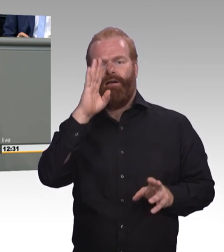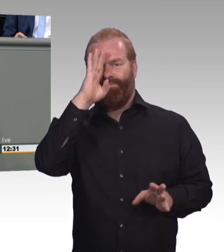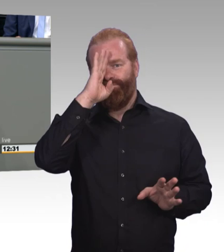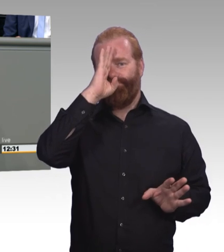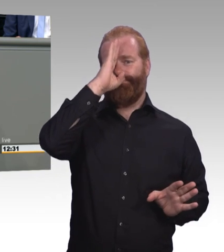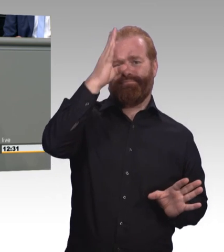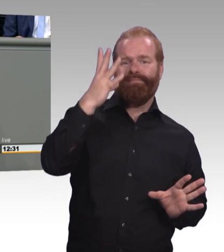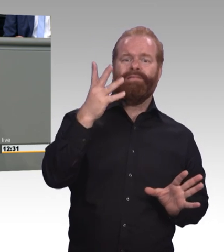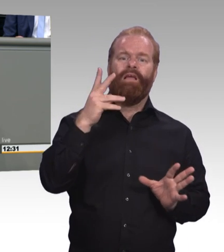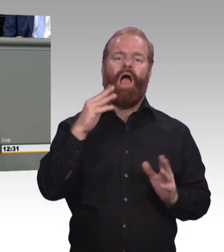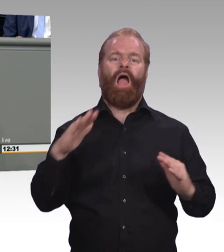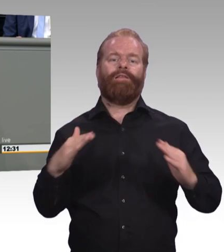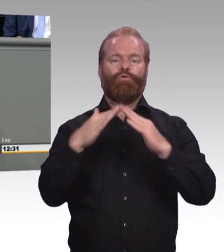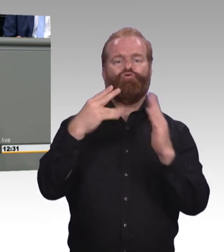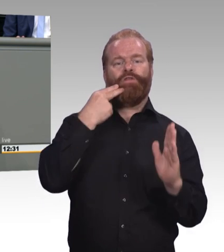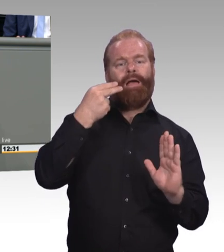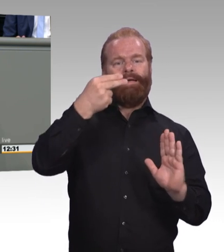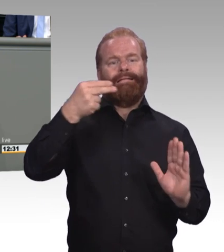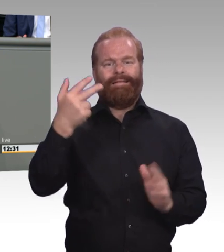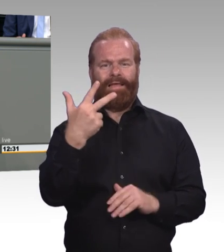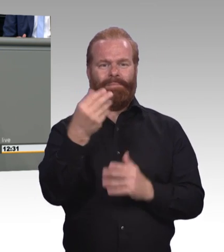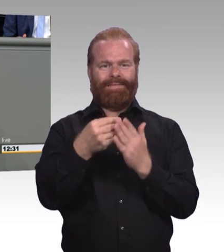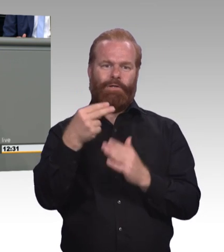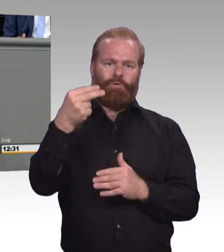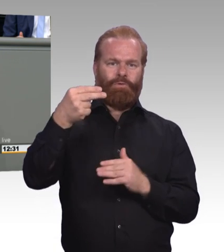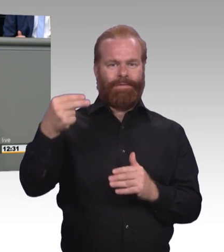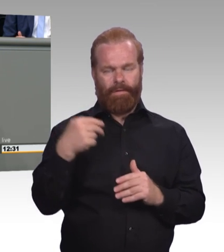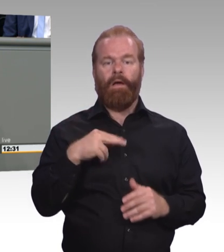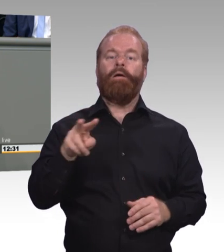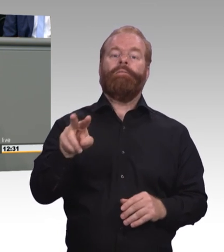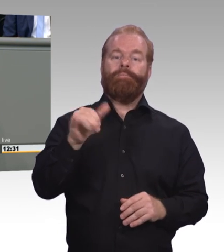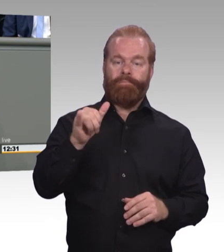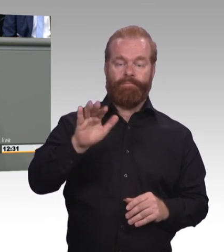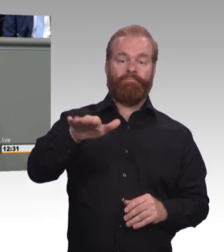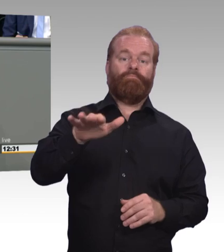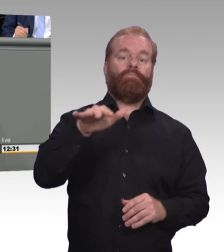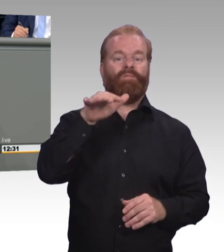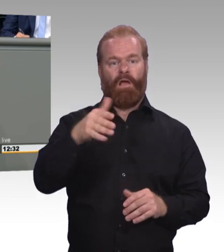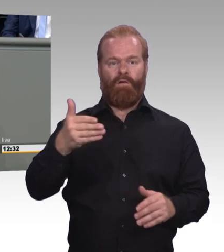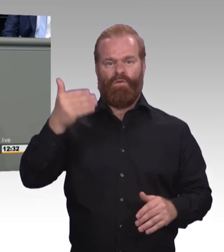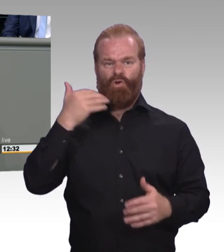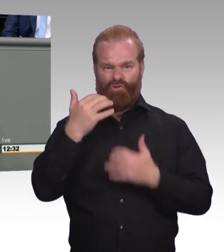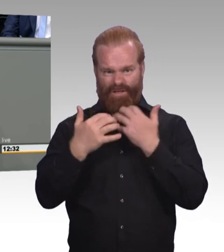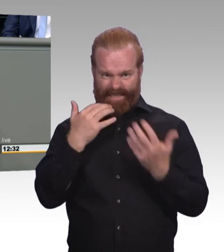Des Kultusministerkonferenz- beschlusses 2013. Die Thomas Happelmann, fünf, sechs und sieben hinten dransetzen kann.